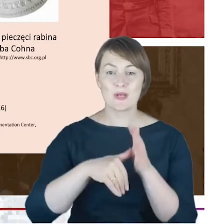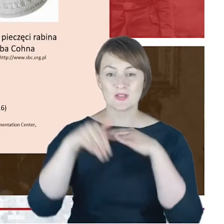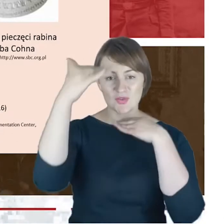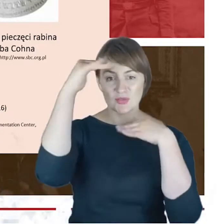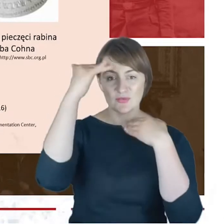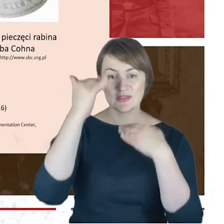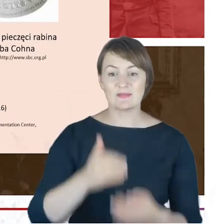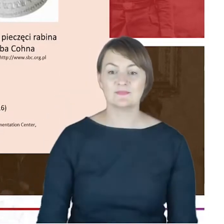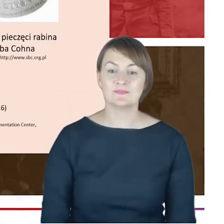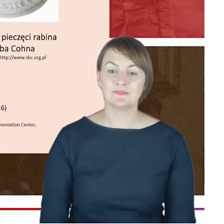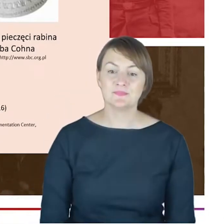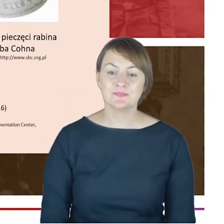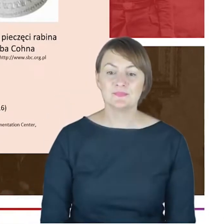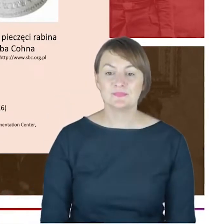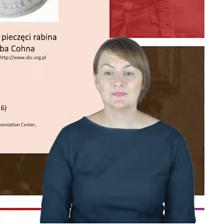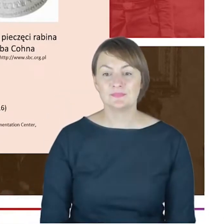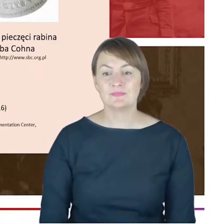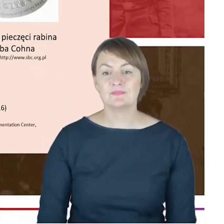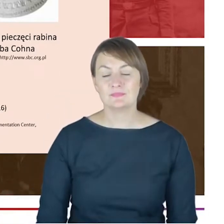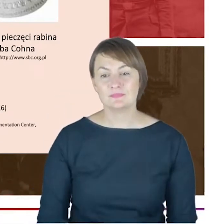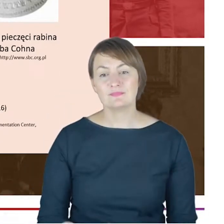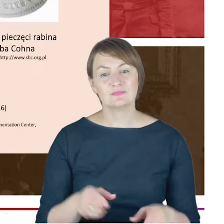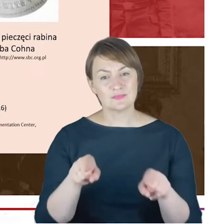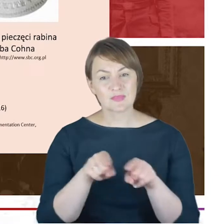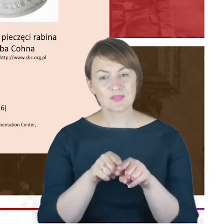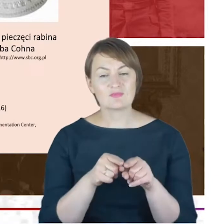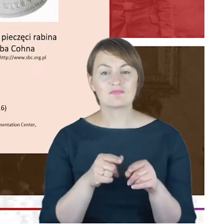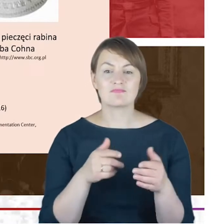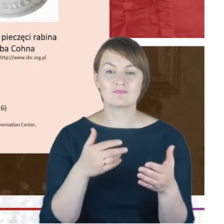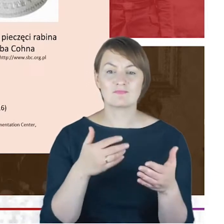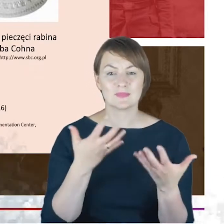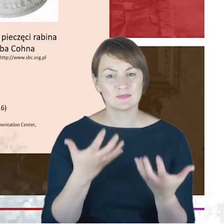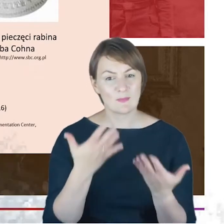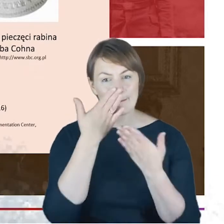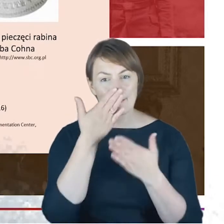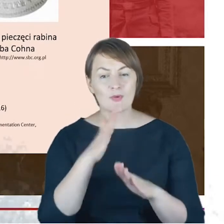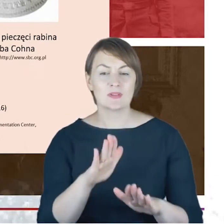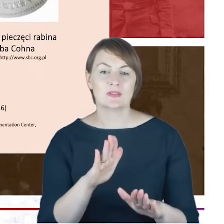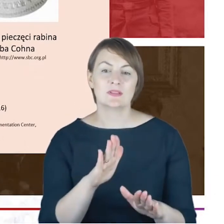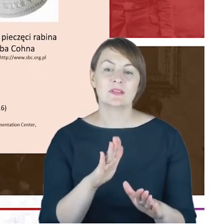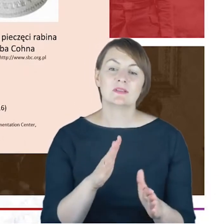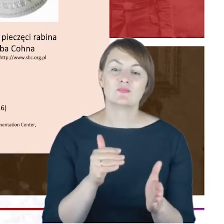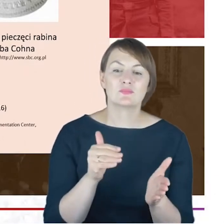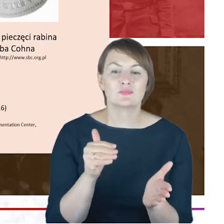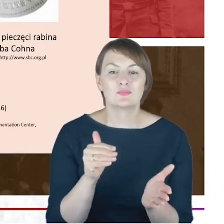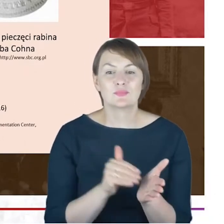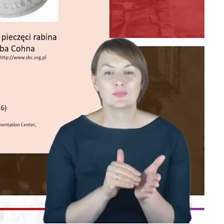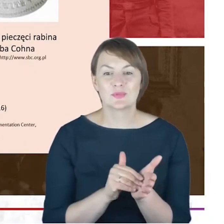ale jednocześnie jest to też jakiś takie wyrażanie z mojej strony wielki potrzeby i niedosytu, jeżeli chodzi o